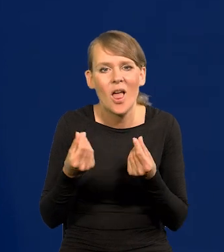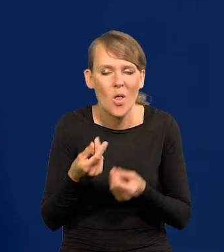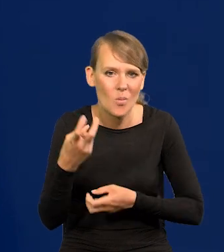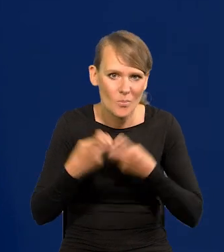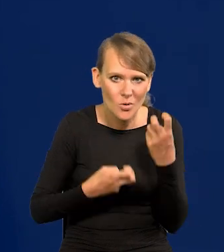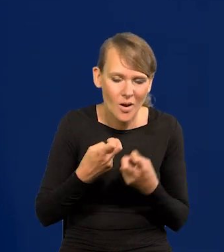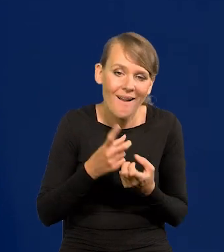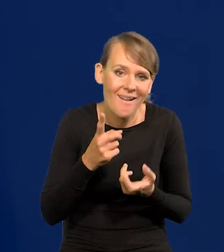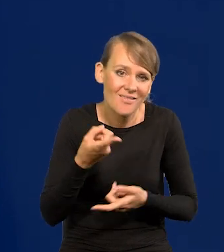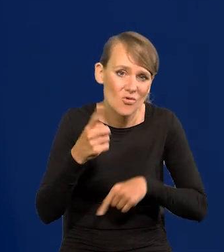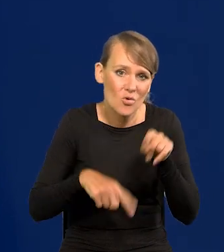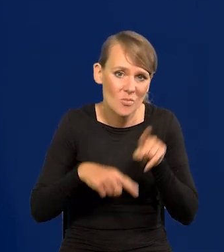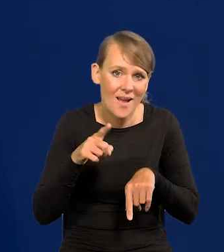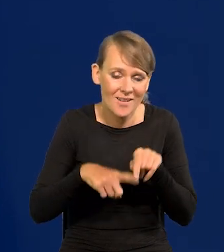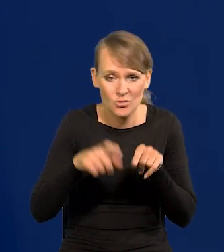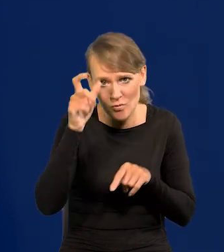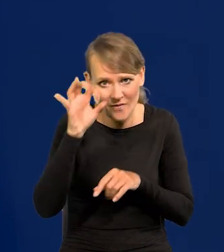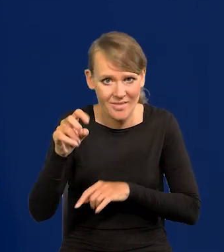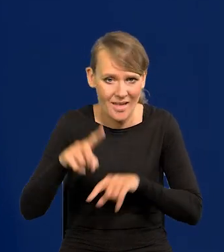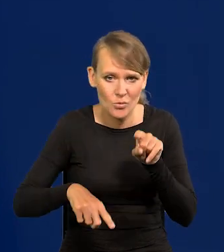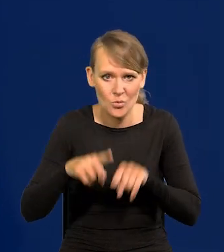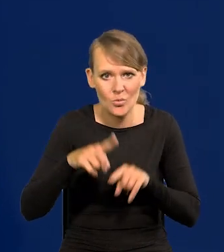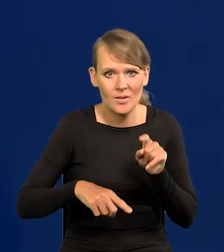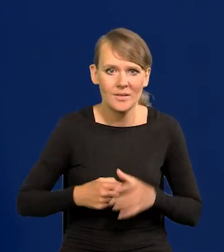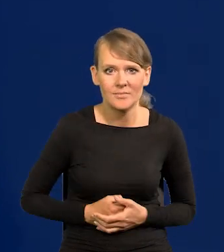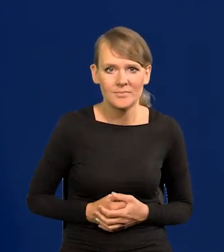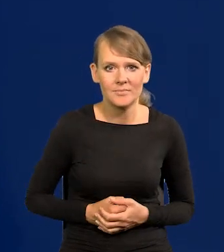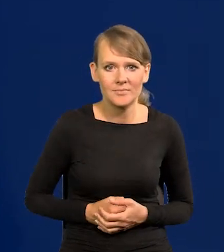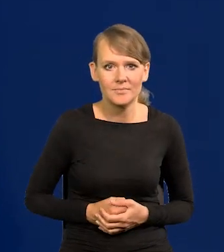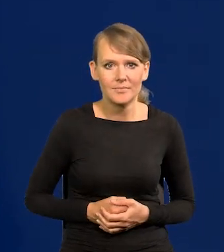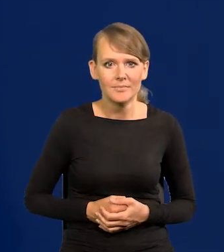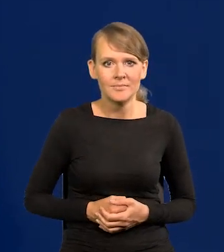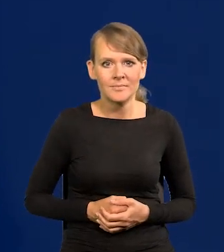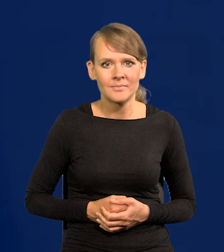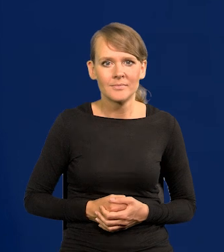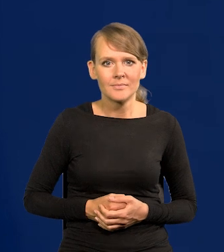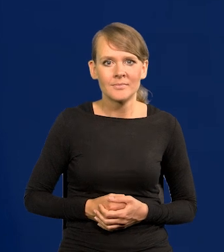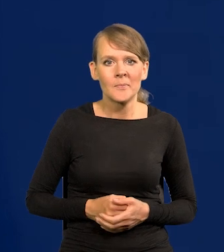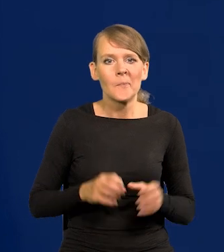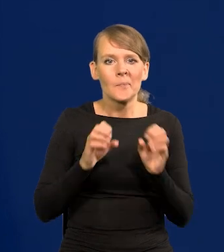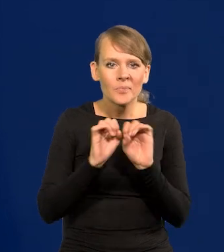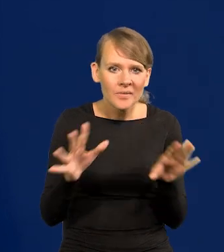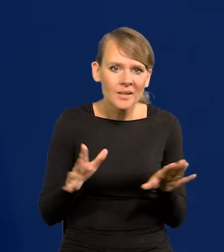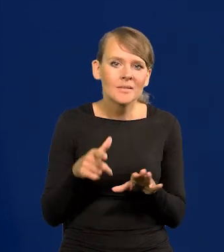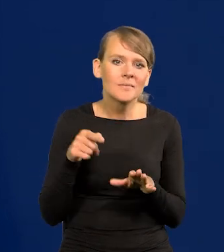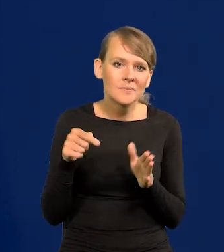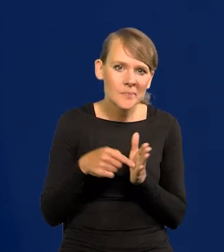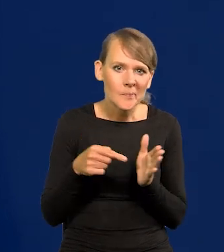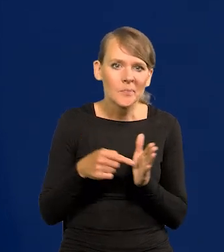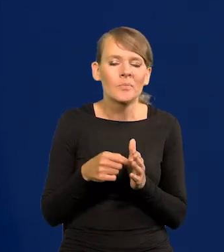ale tak jest, taka jest natura ludzka jak już to mówiłem. Oczywiście to prowadzi do szerszych problemów, innych.